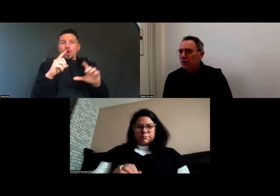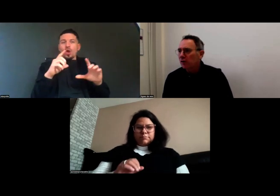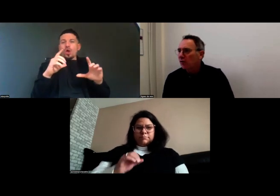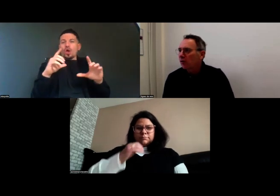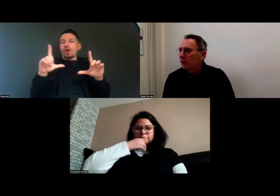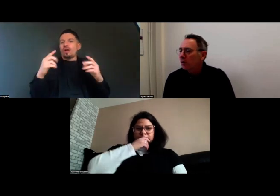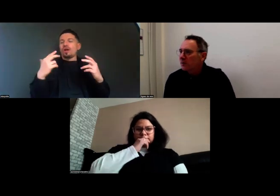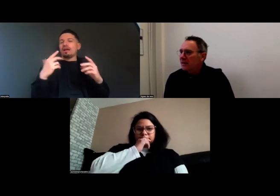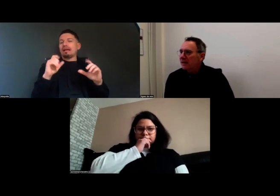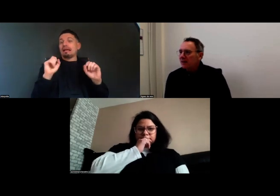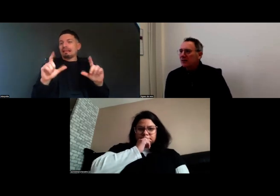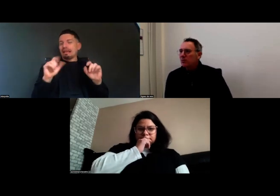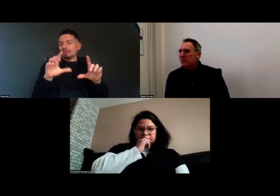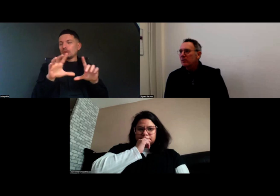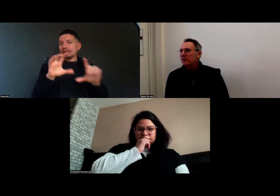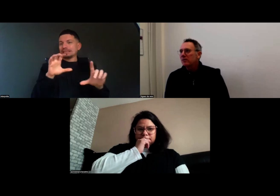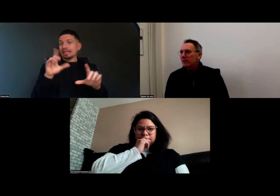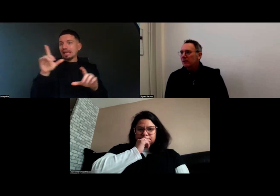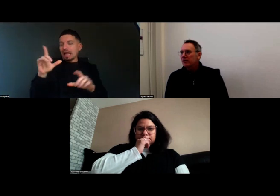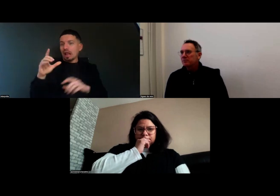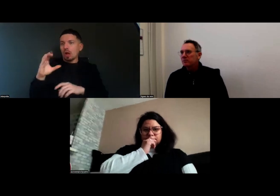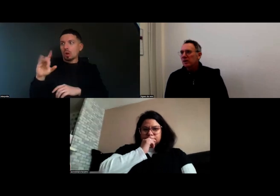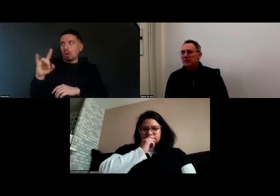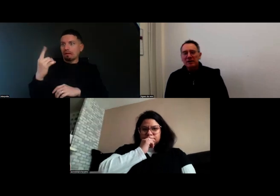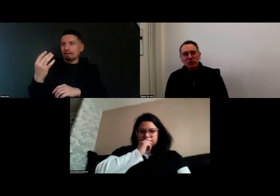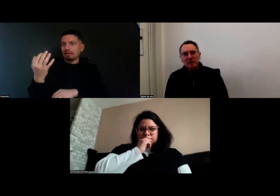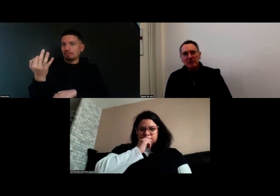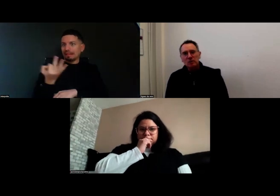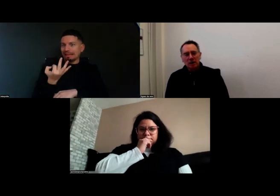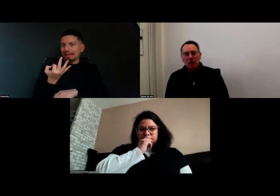Chloé me disait qu'il y avait un souci de synchronisation